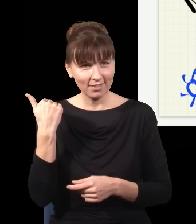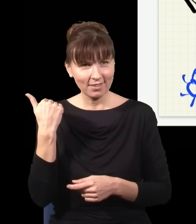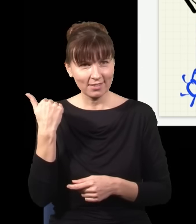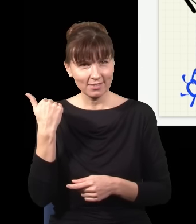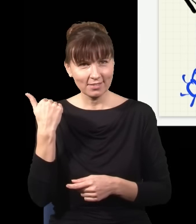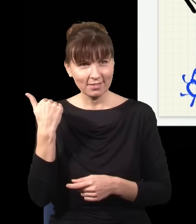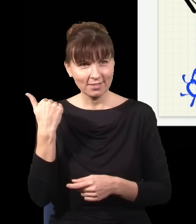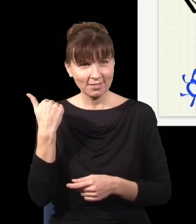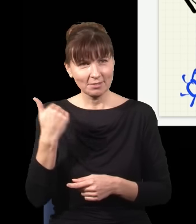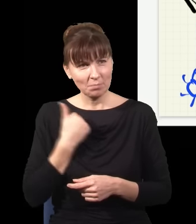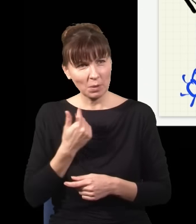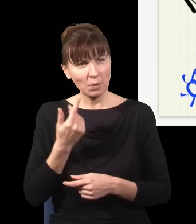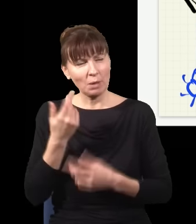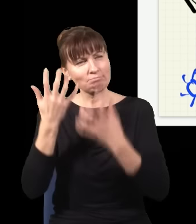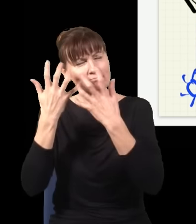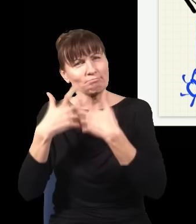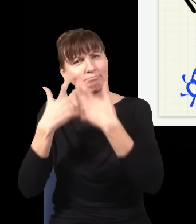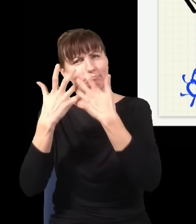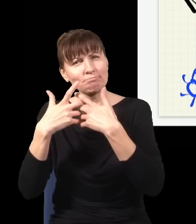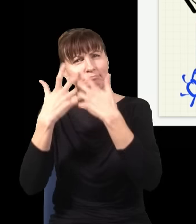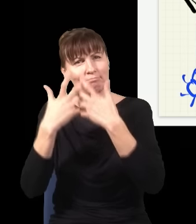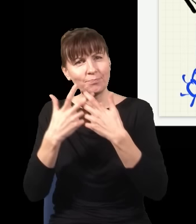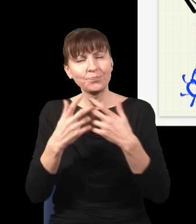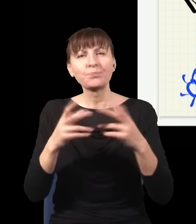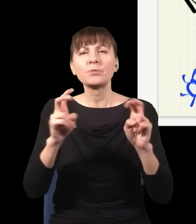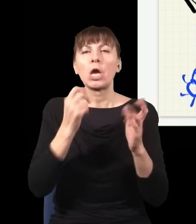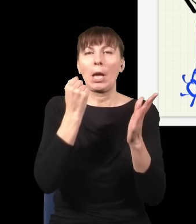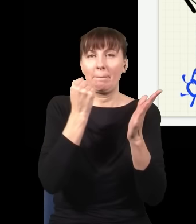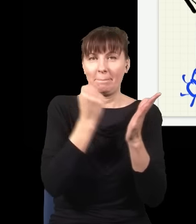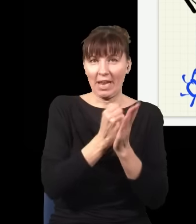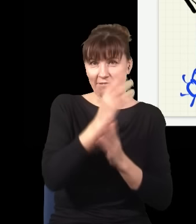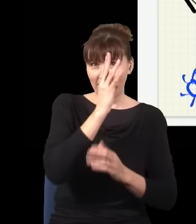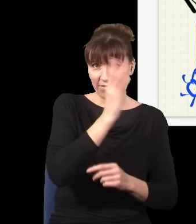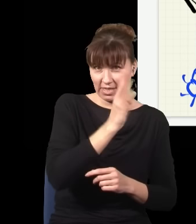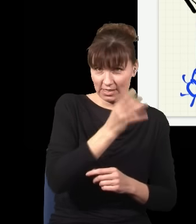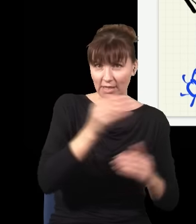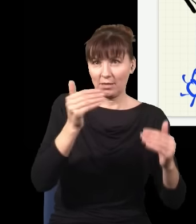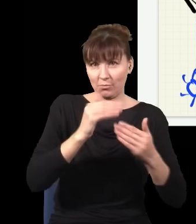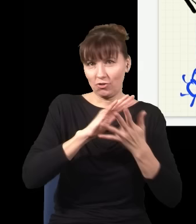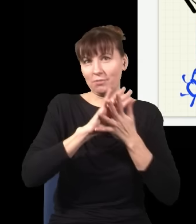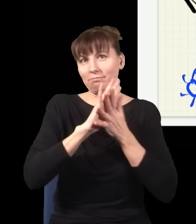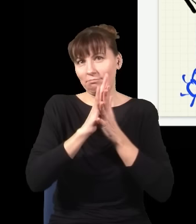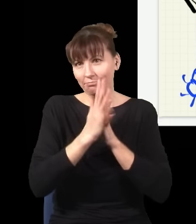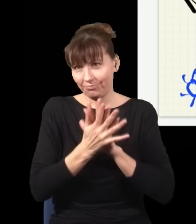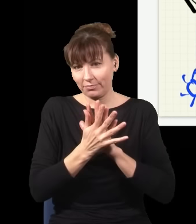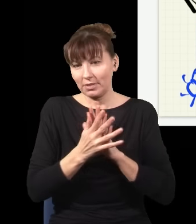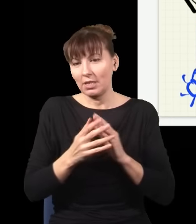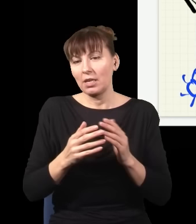większość praw fizyki jest odwracalna w czasie, nie ma znaczenia, czy ewoluujemy układ do przodu, czy do tyłu w czasie, efekt jest ten sam, np. mogę użyć praw Newtona do obliczenia tego,